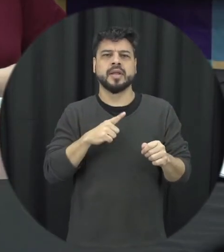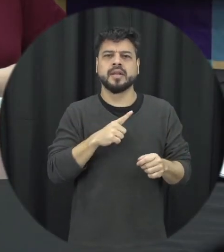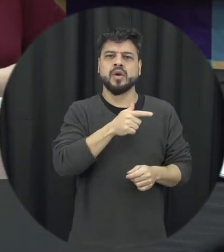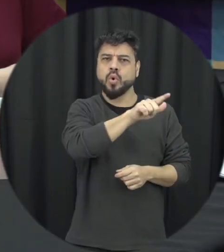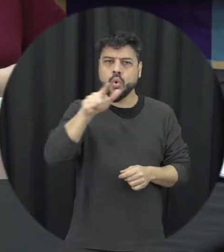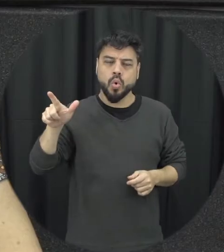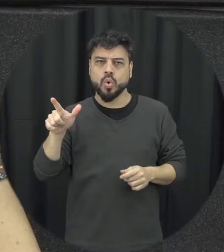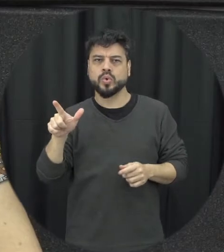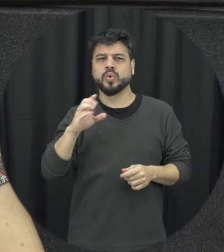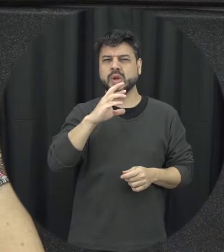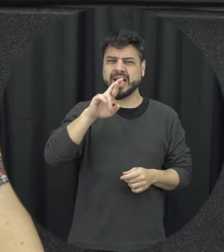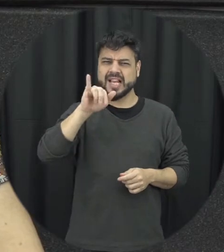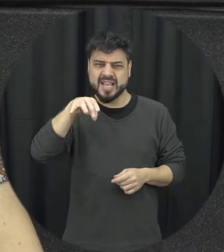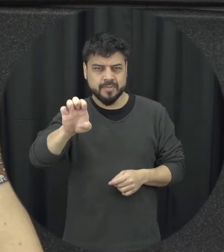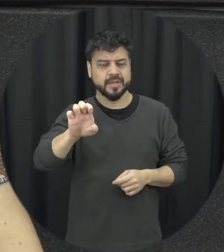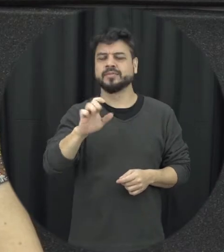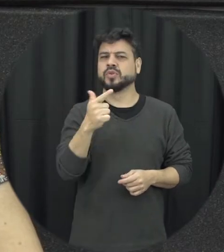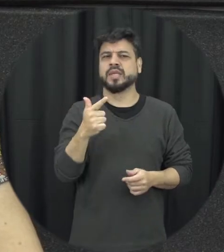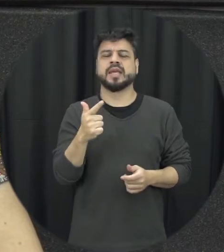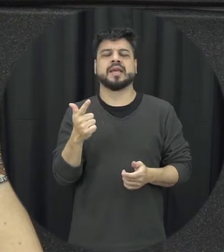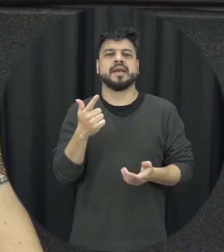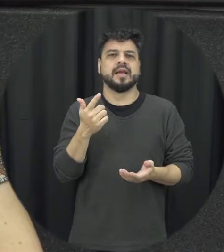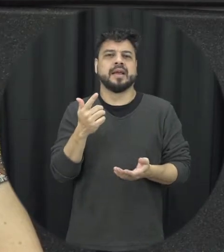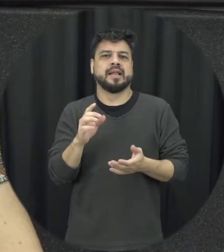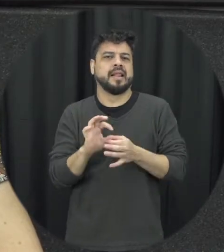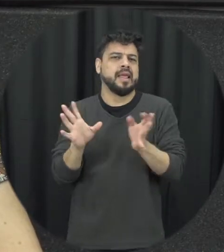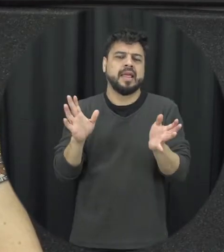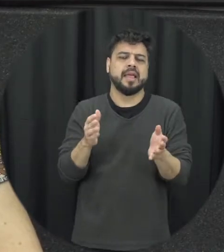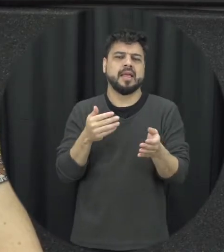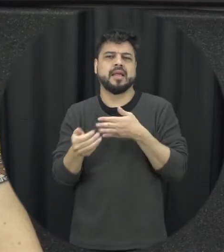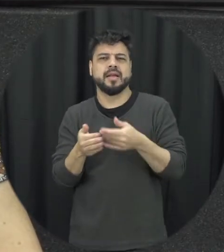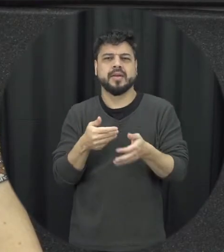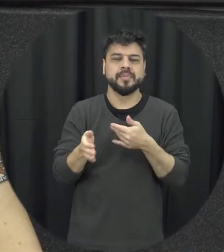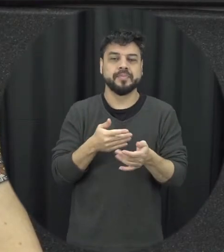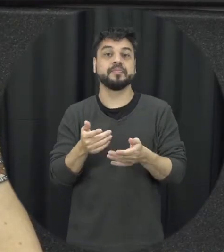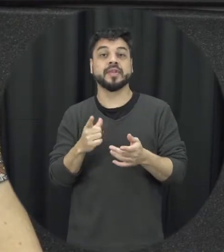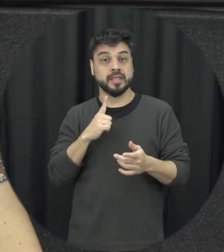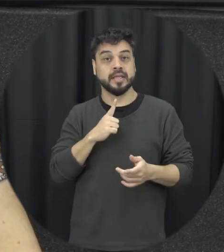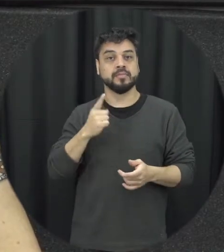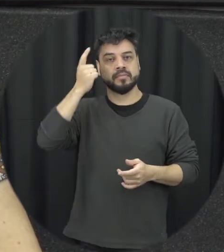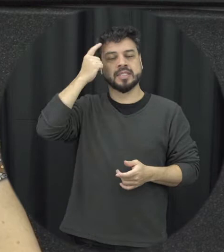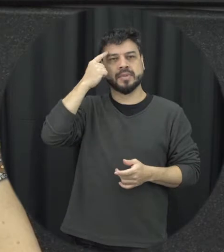crimes não fiquem impune, não que sejam levado a sérica que a violência contra a mulher eu não seja